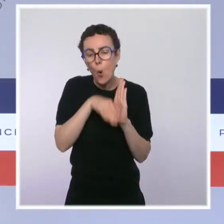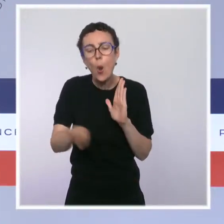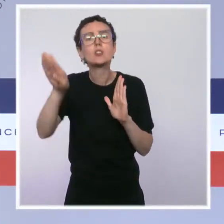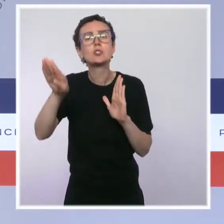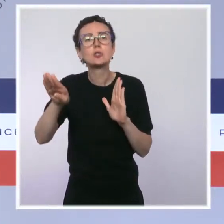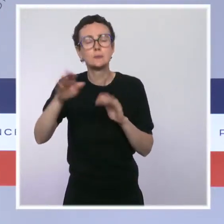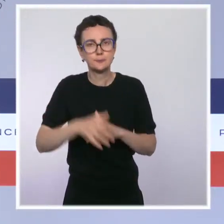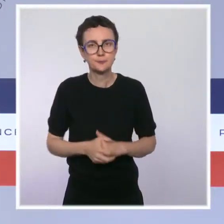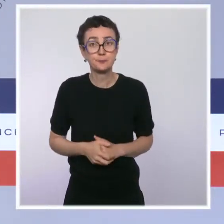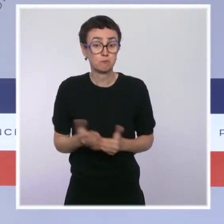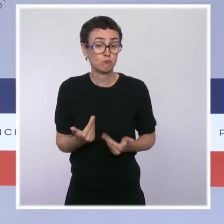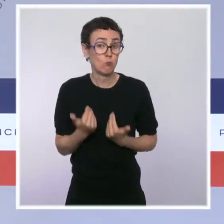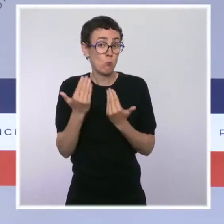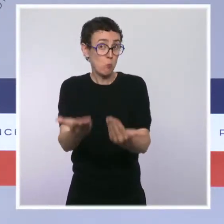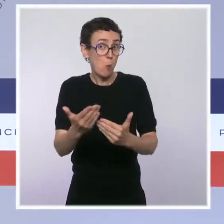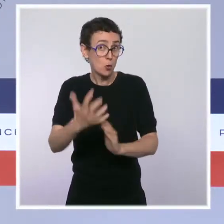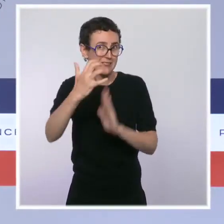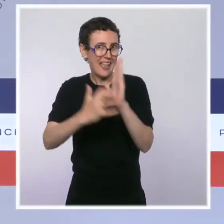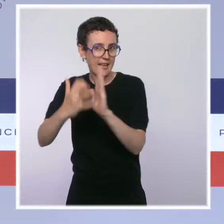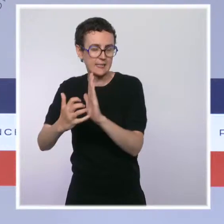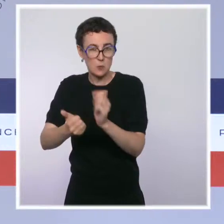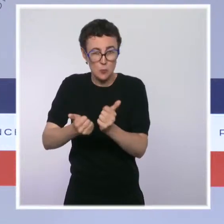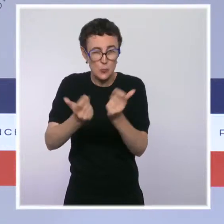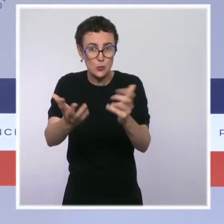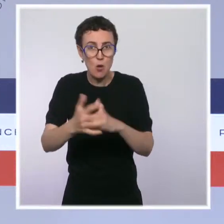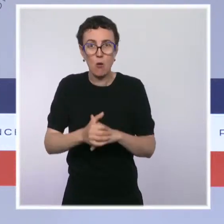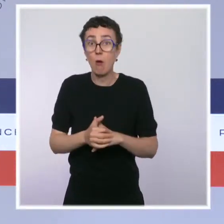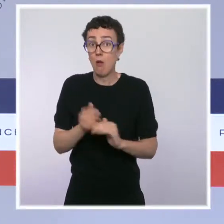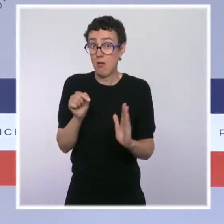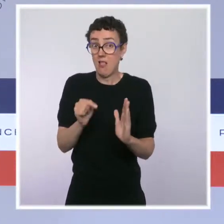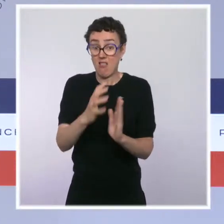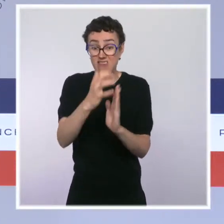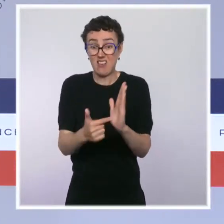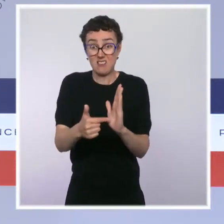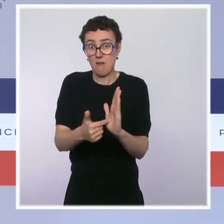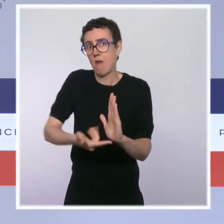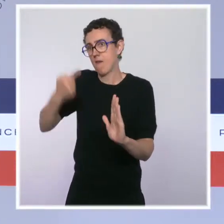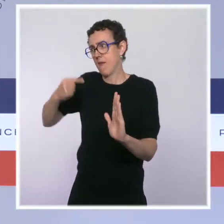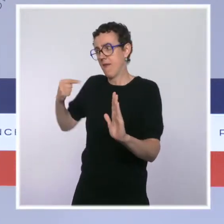notamment d'un travail remarquable auquel a pris part René Ricol que je veux saluer ici.